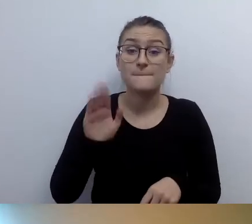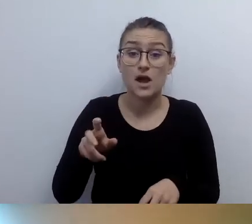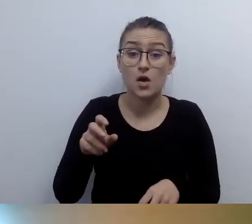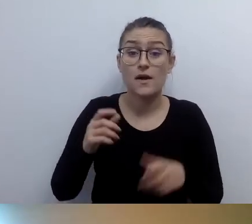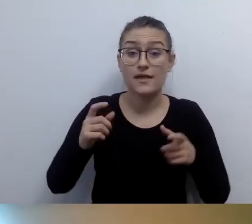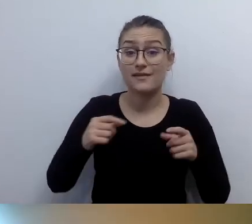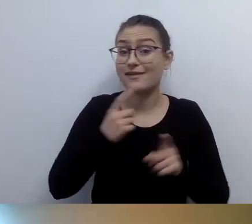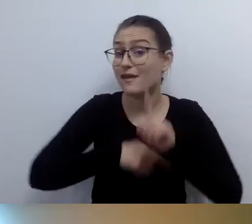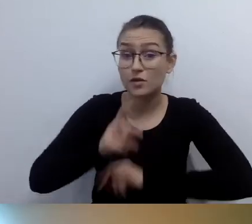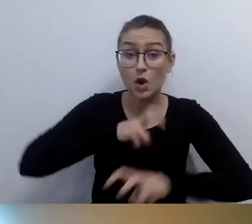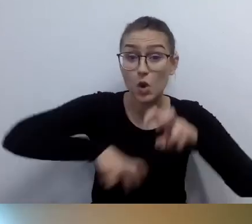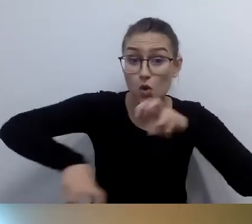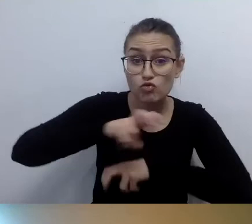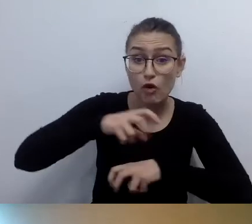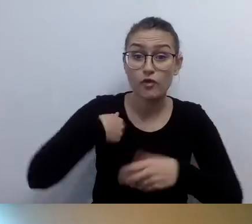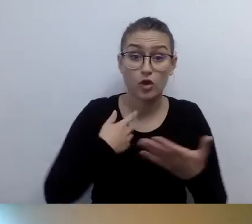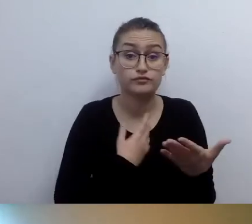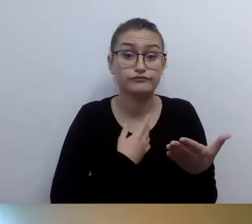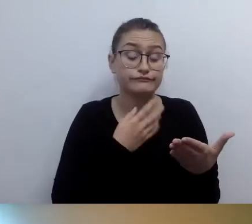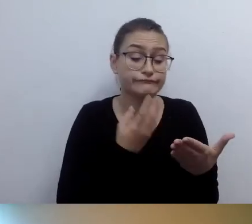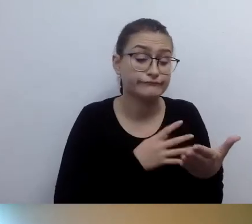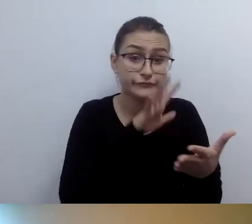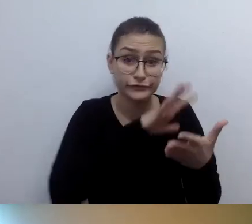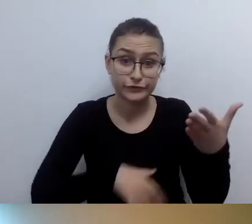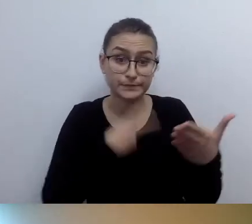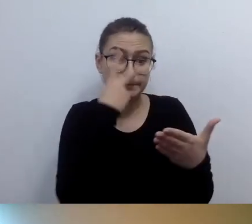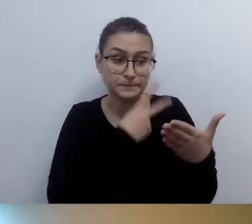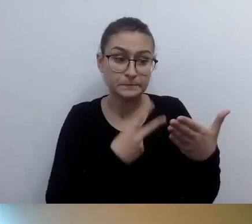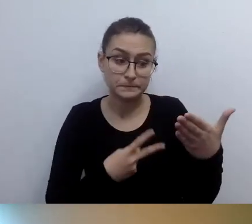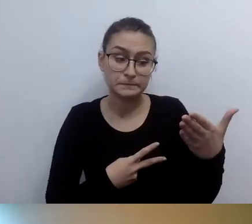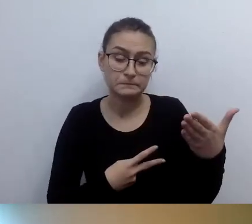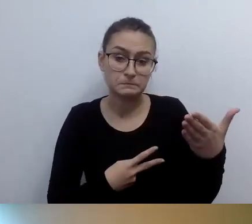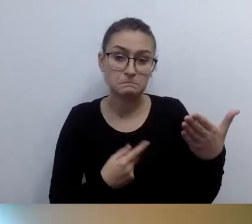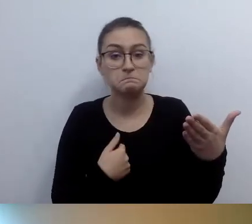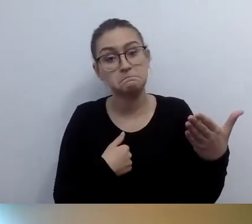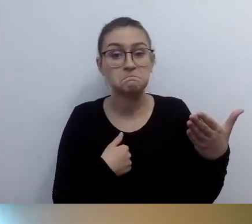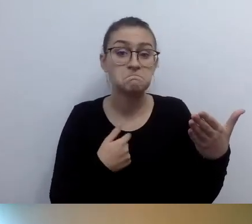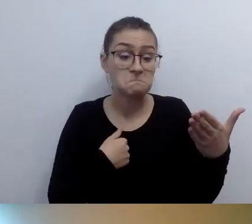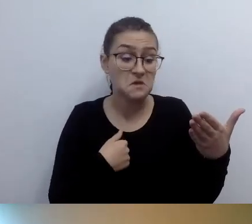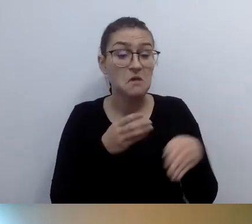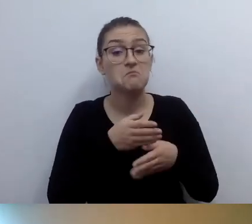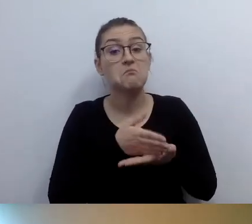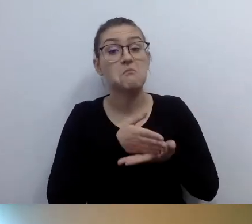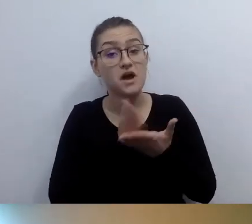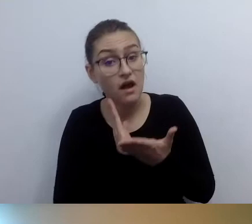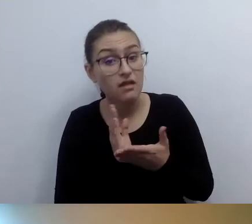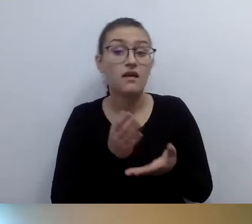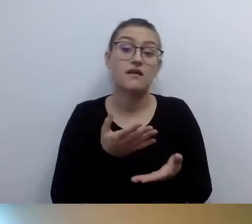jeżeli dam radę przedostać się przez to wejście... Niewiele osób z tego korzysta, ale znam takie, które korzystają.